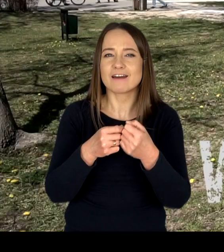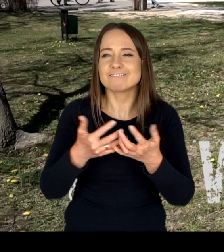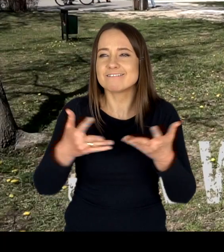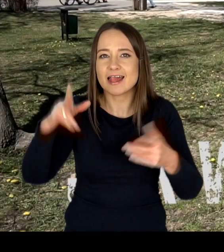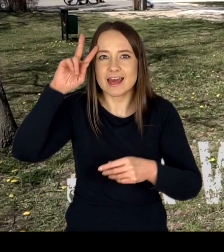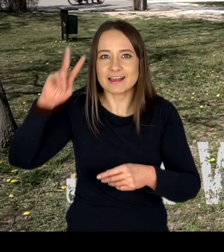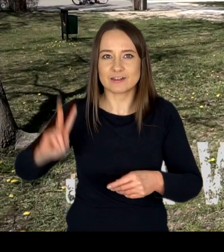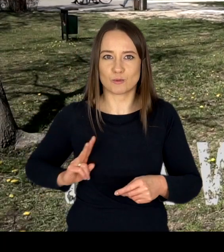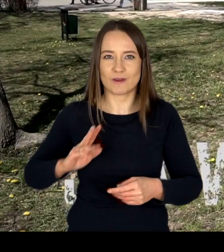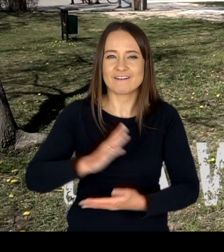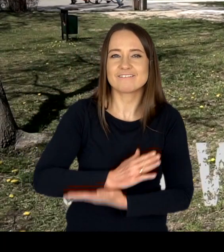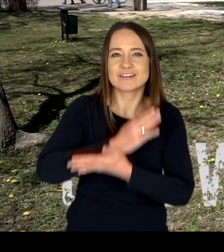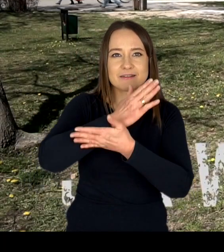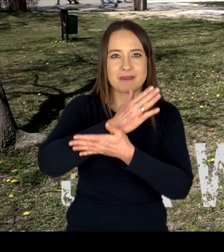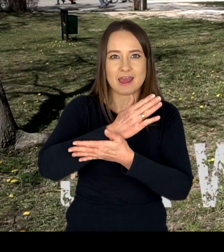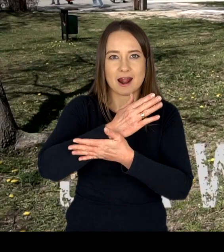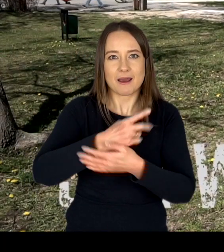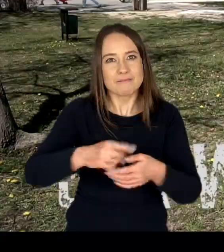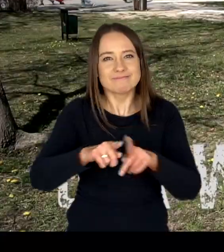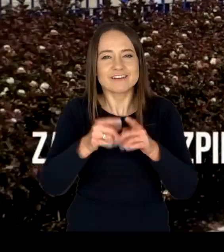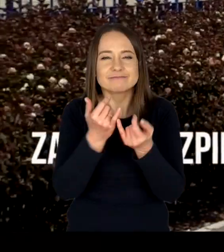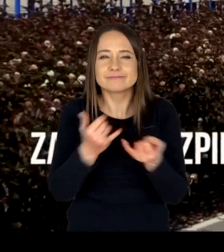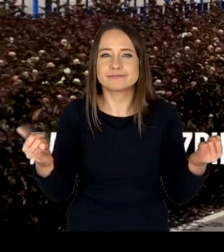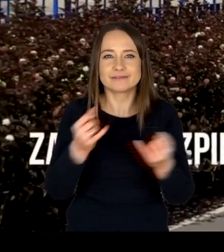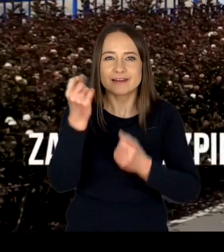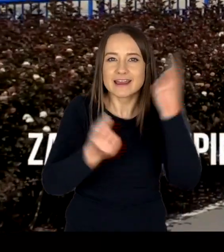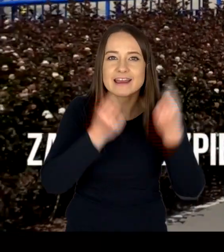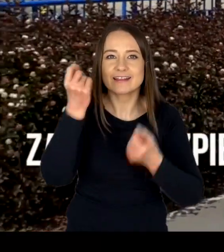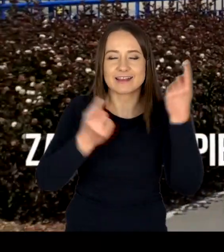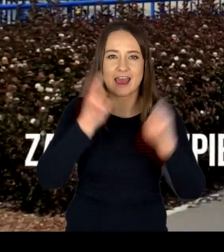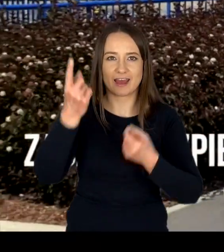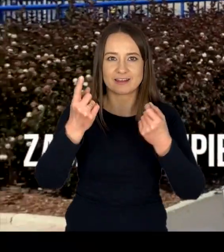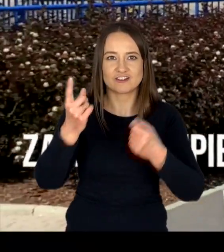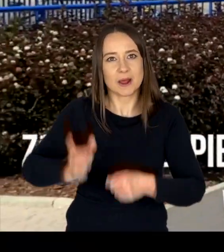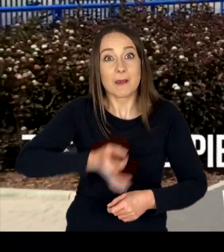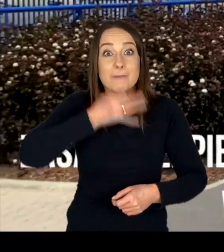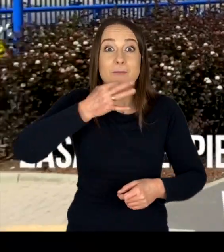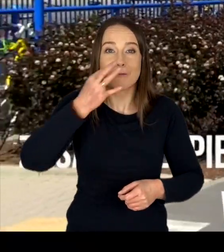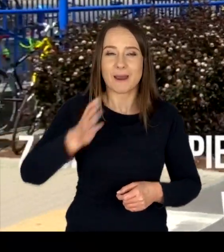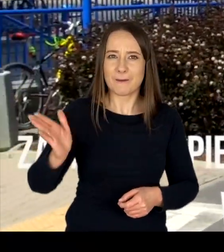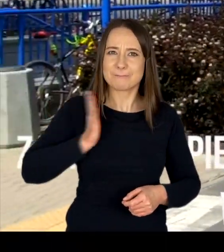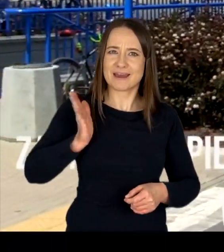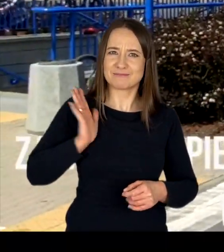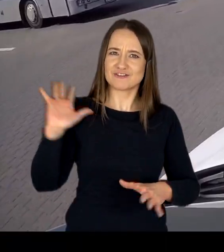wspierając wszelkie inicjatywy skierowane na rzecz poprawy bezpieczeństwa w ruchu drogowym.